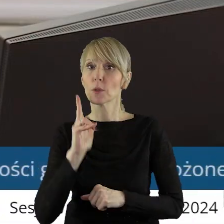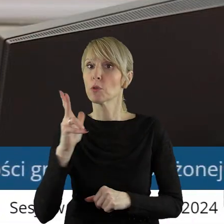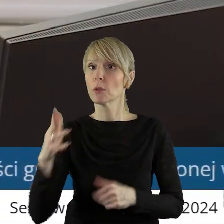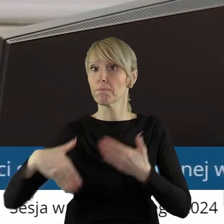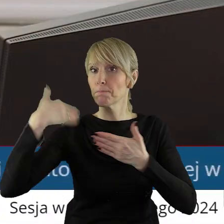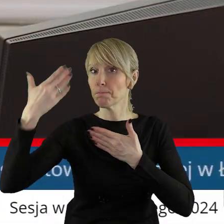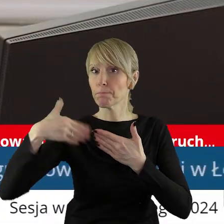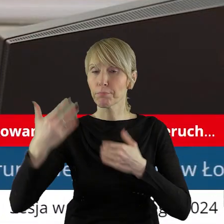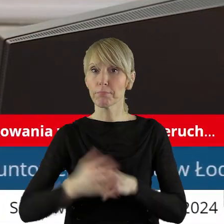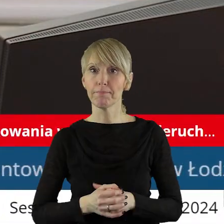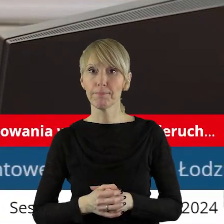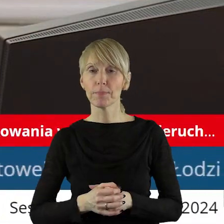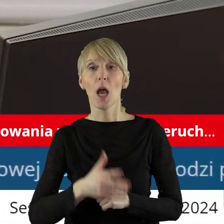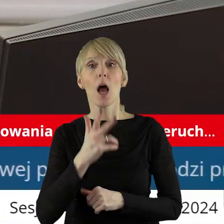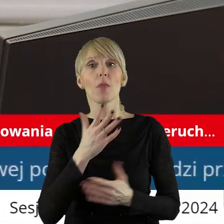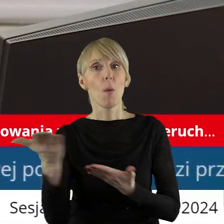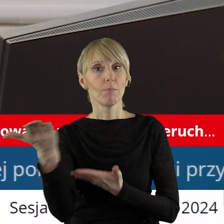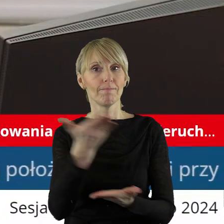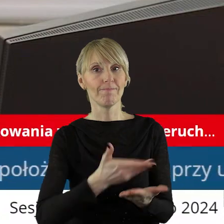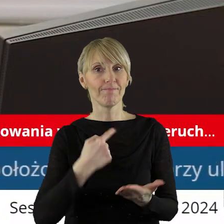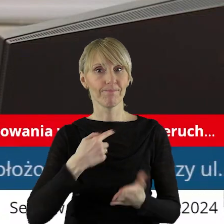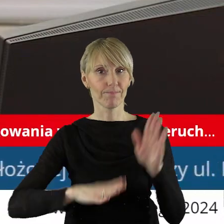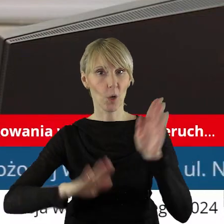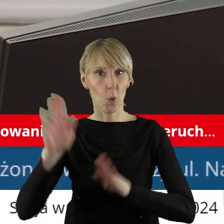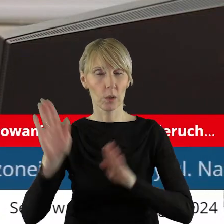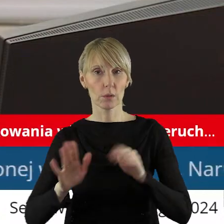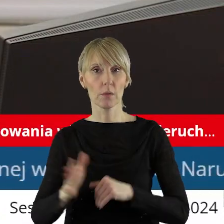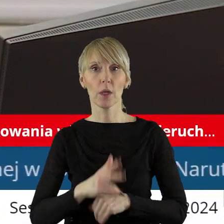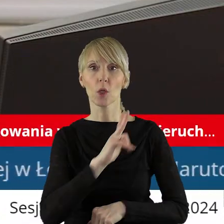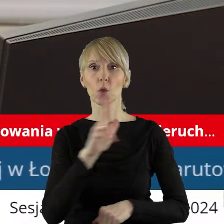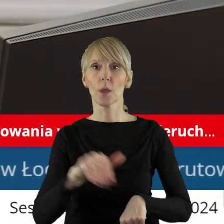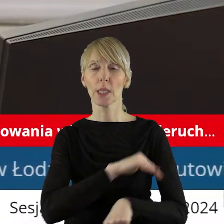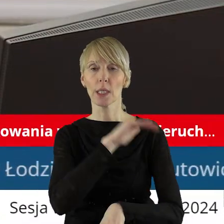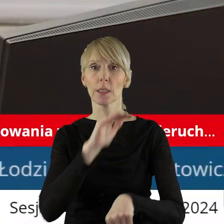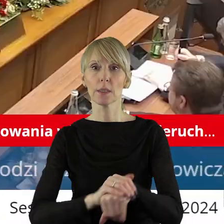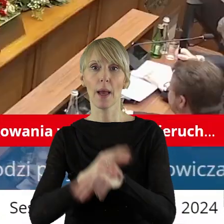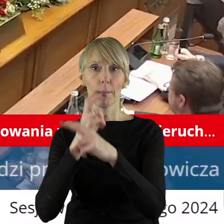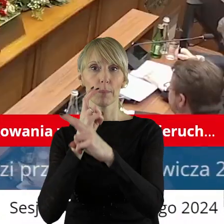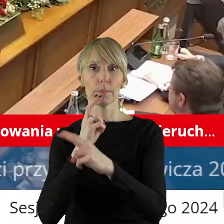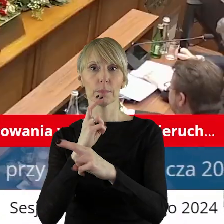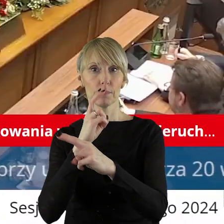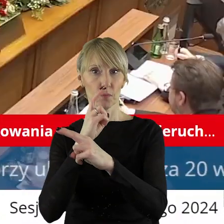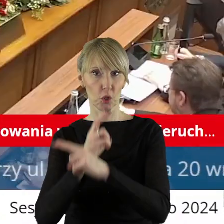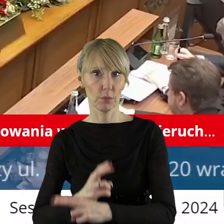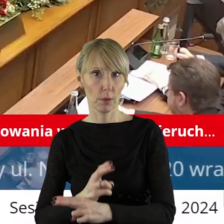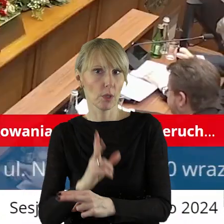Szanowni państwo, zarządzam głosowanie. Kto z państwa radnych jest za, kto jest przeciw, kto się wstrzymał?